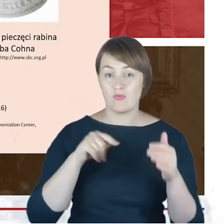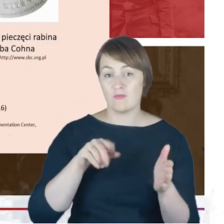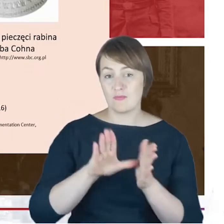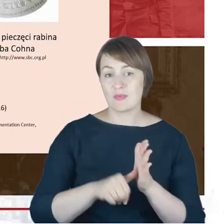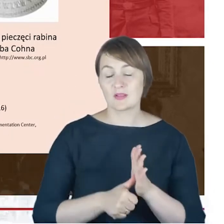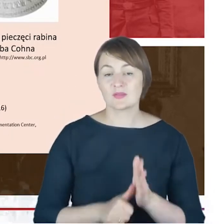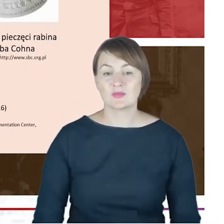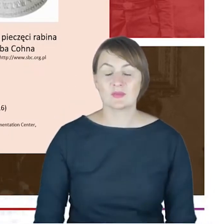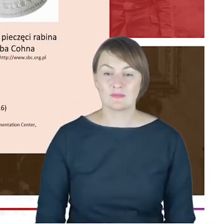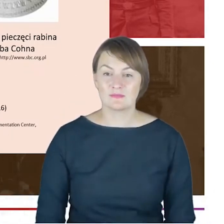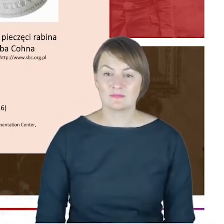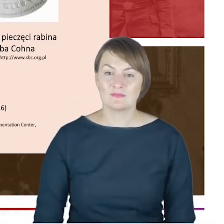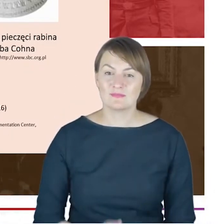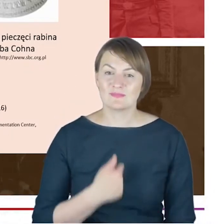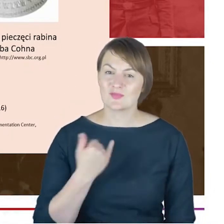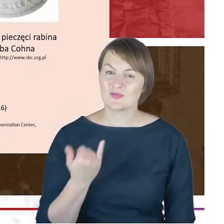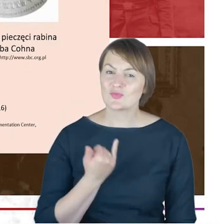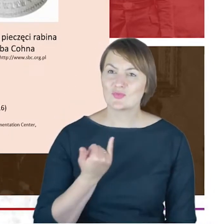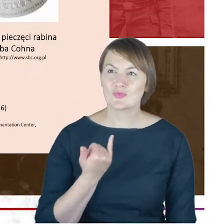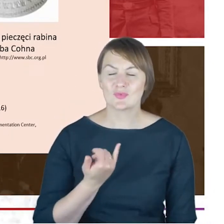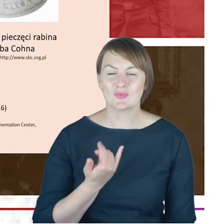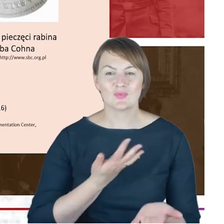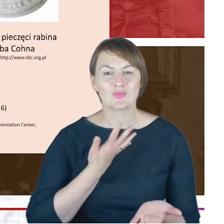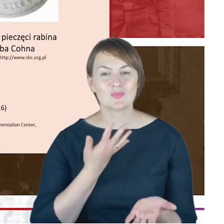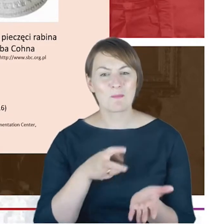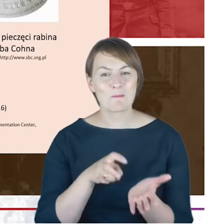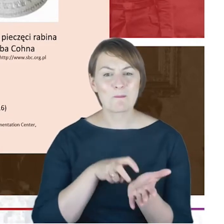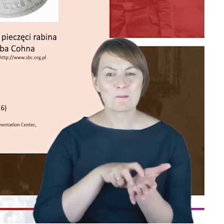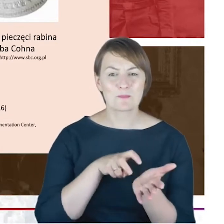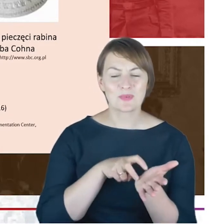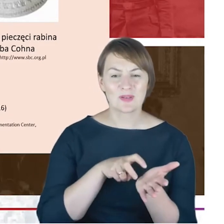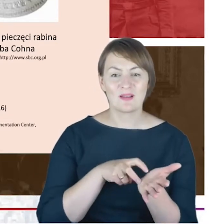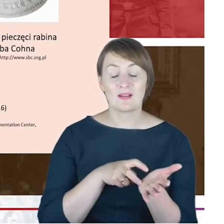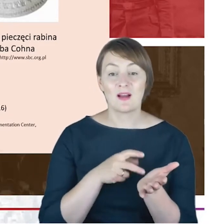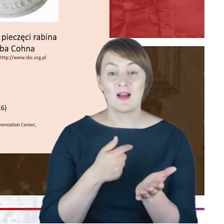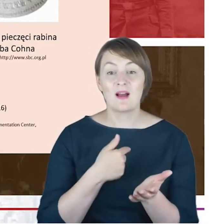wrażenie takiego ogromnego niedosytu, a im bardziej zagłębiam się w biografie właśnie Rabina